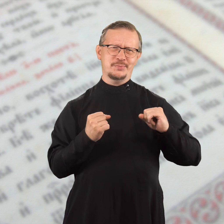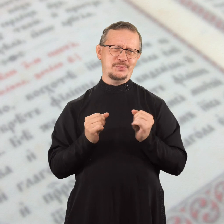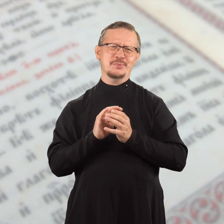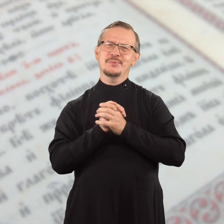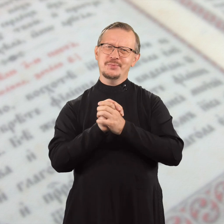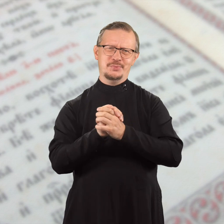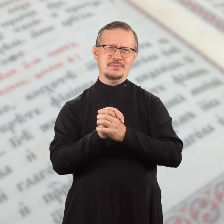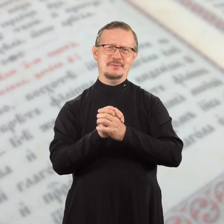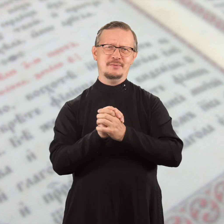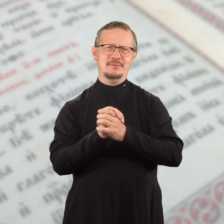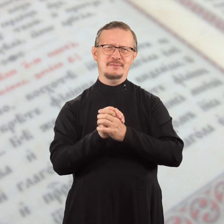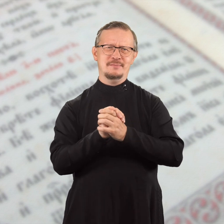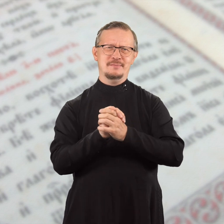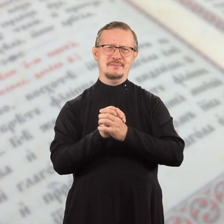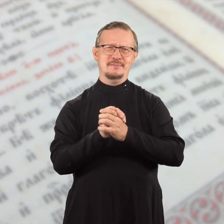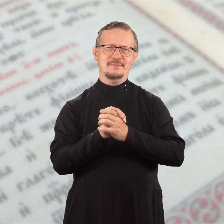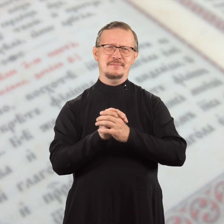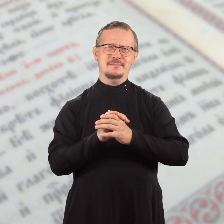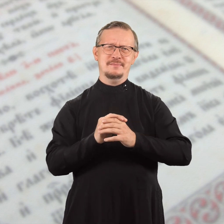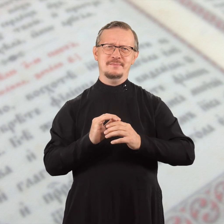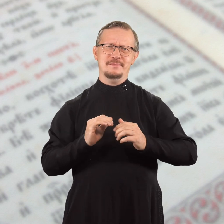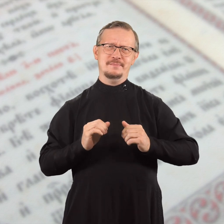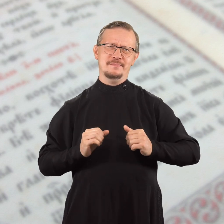и быть дружными в Господе.